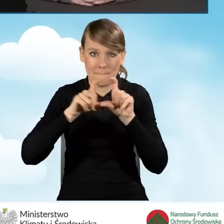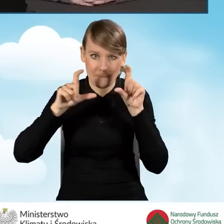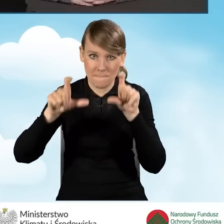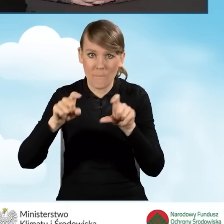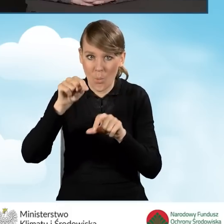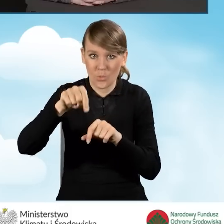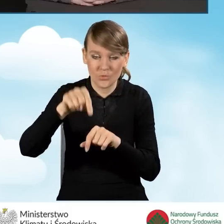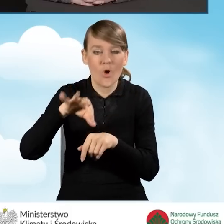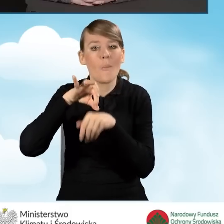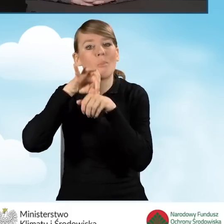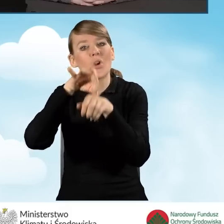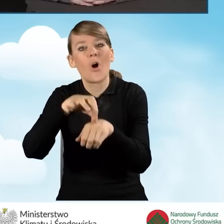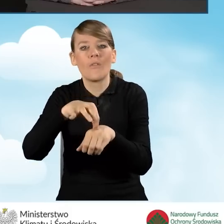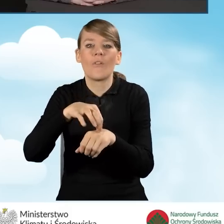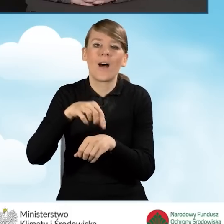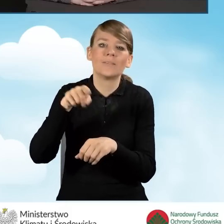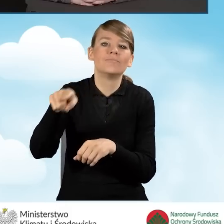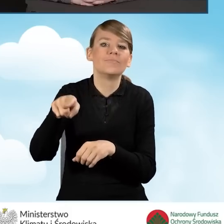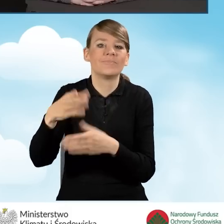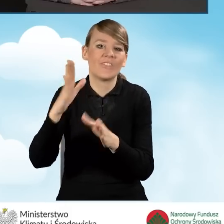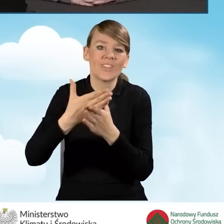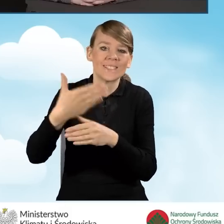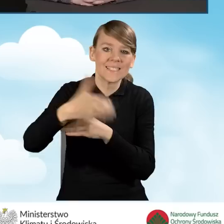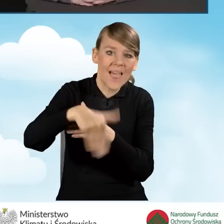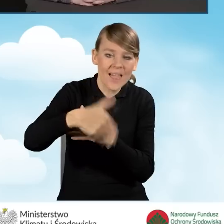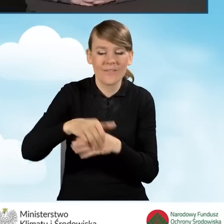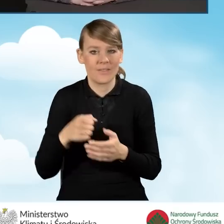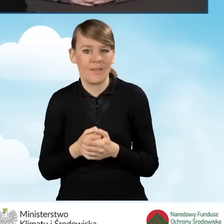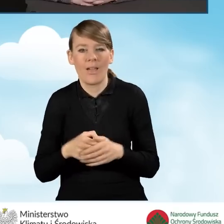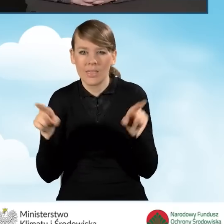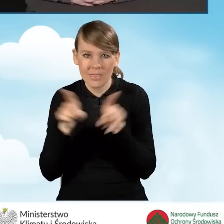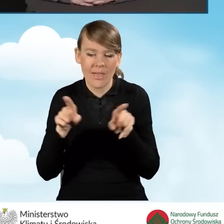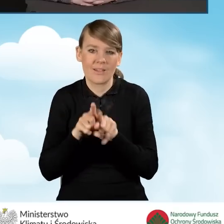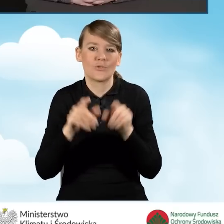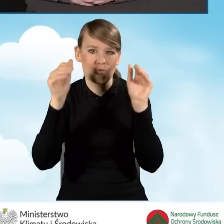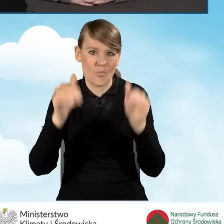przez podmiot zewnętrzny. Można również wyposażyć ten punkt,